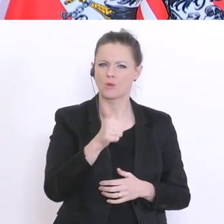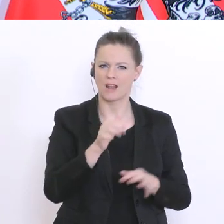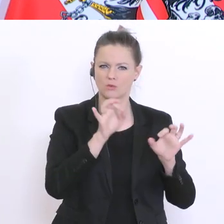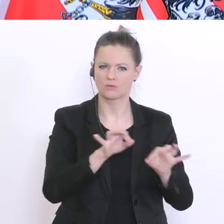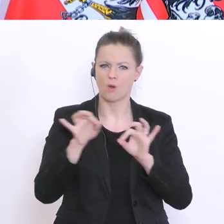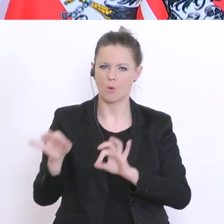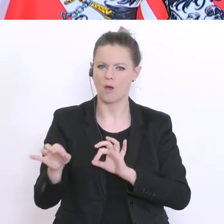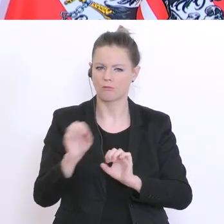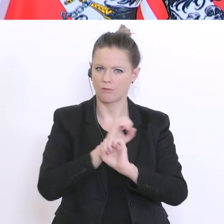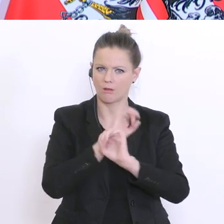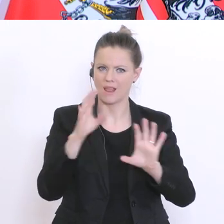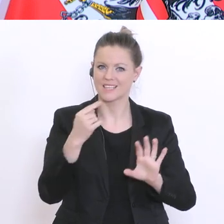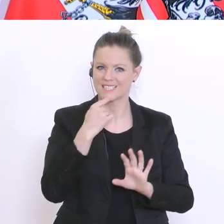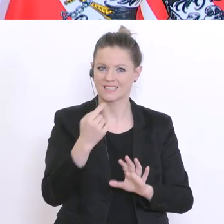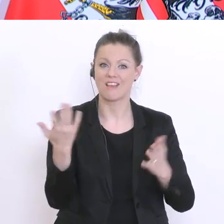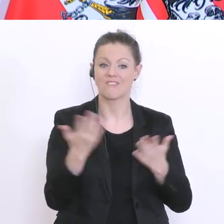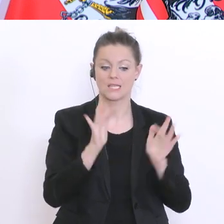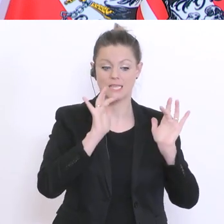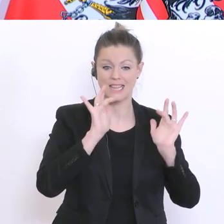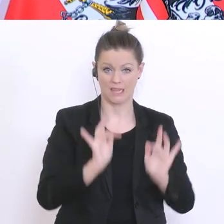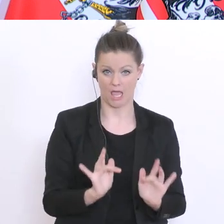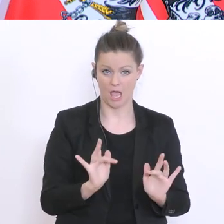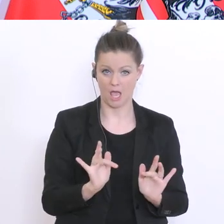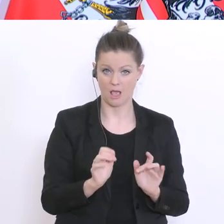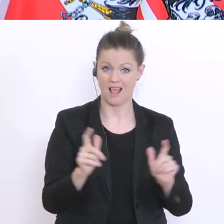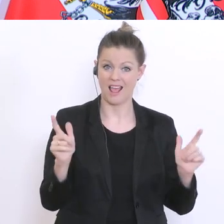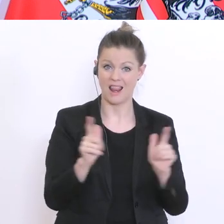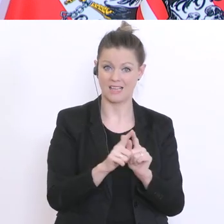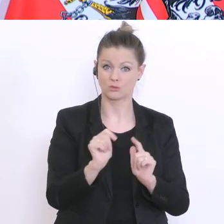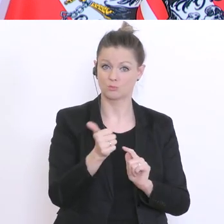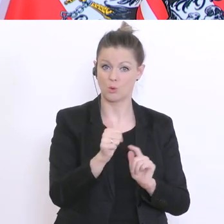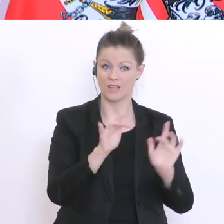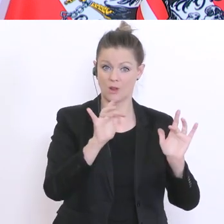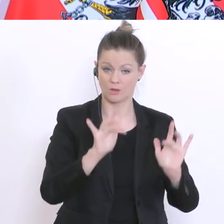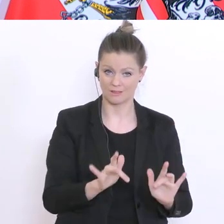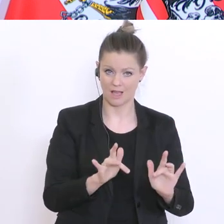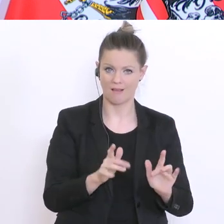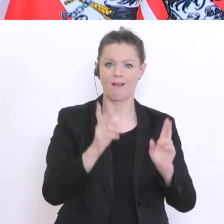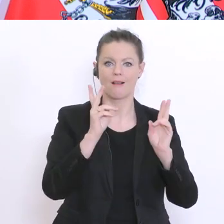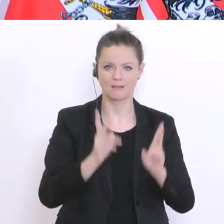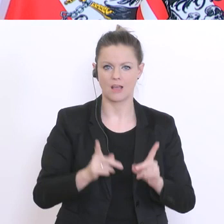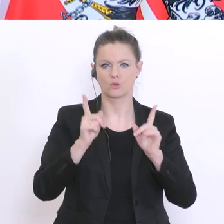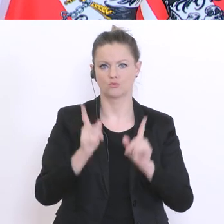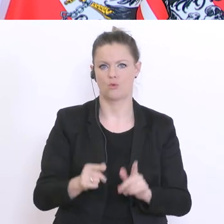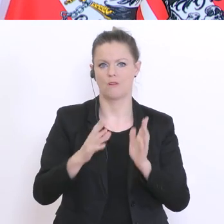dass was vorhanden ist an Leistungsbeurteilungen kann und soll verwendet werden. Semesternote,